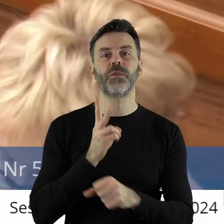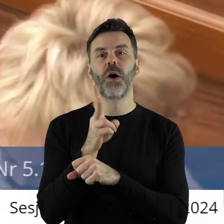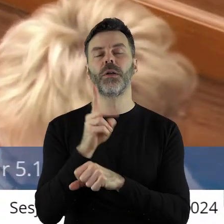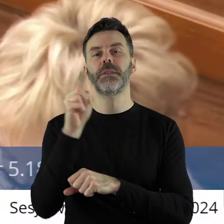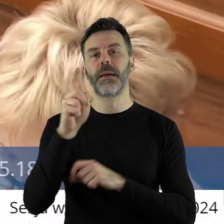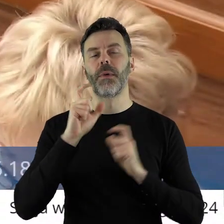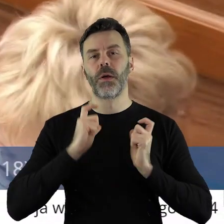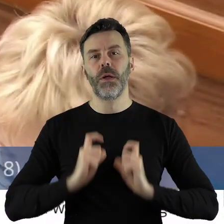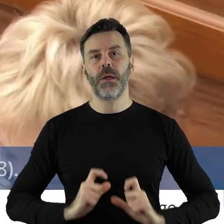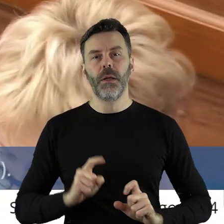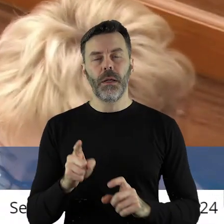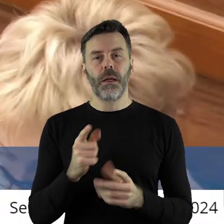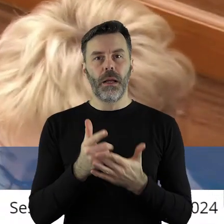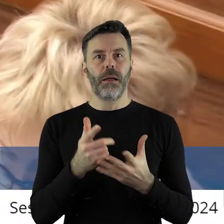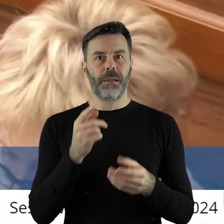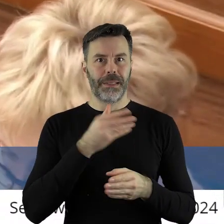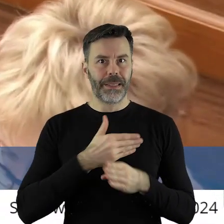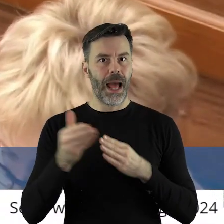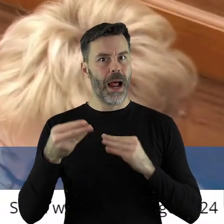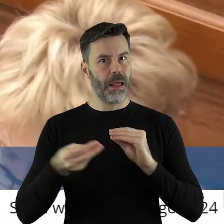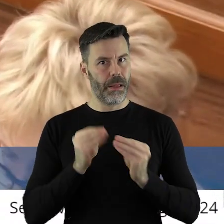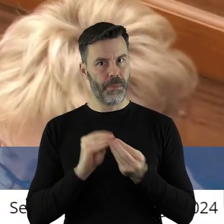produktów rolnych spoza Unii Europejskiej nie zniknie.